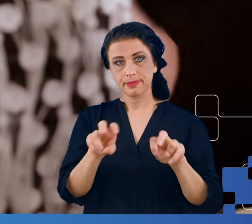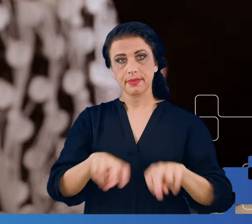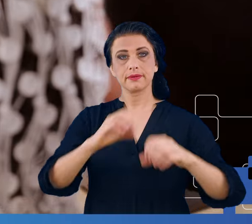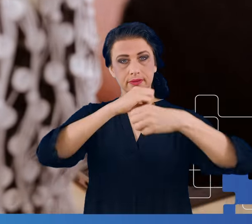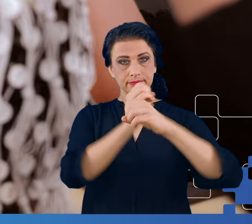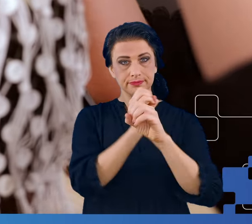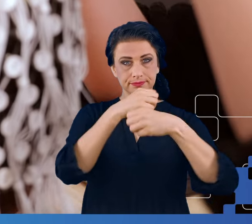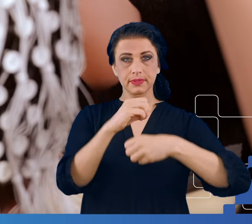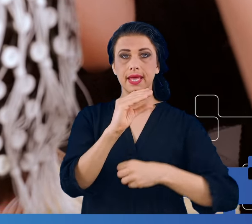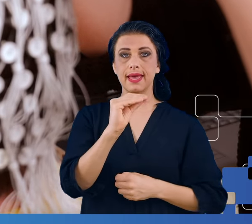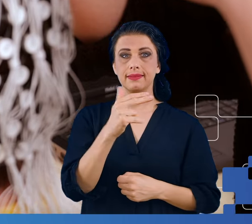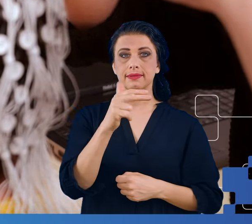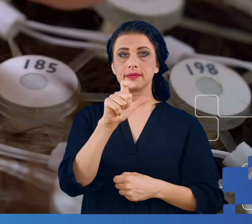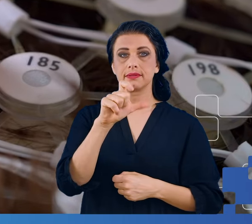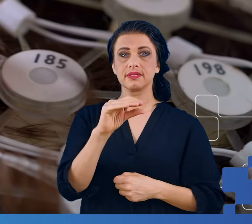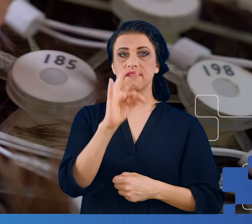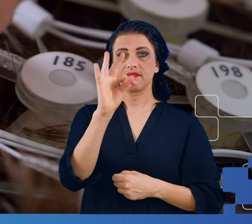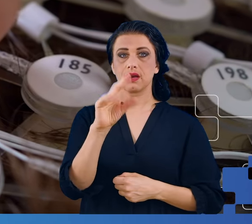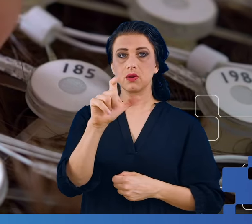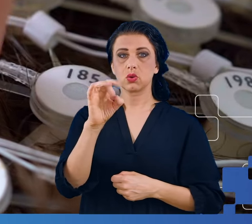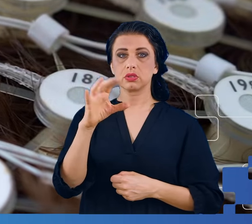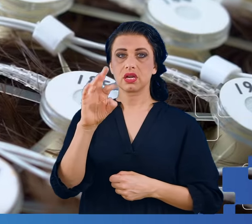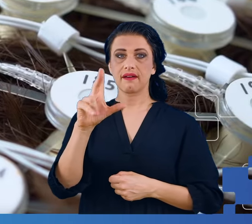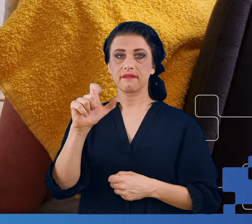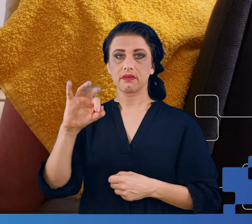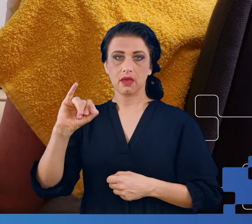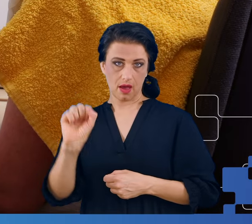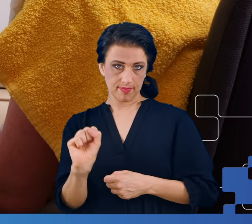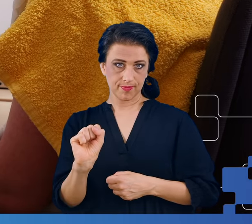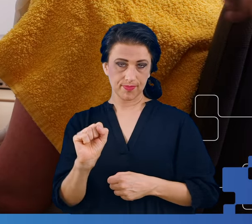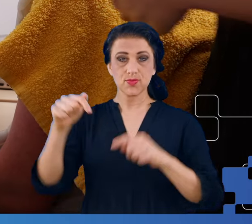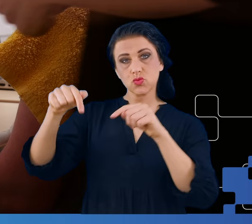Elektroencefalografii, znajdujące się na wyposażeniu naszego Instytutu.